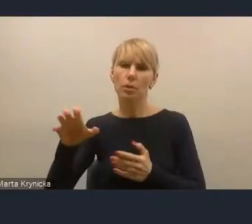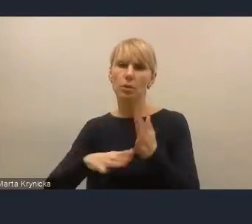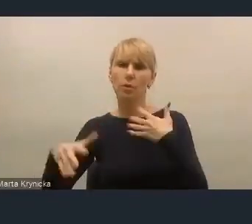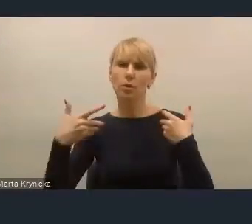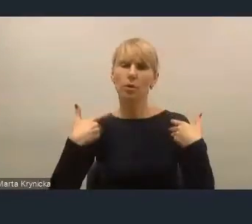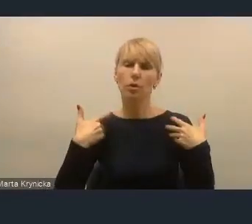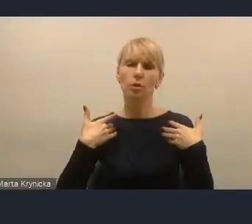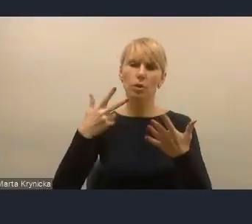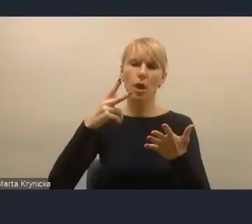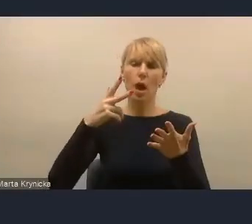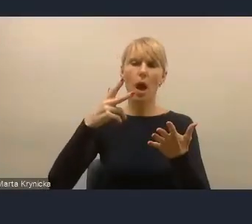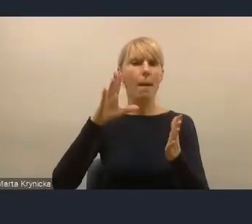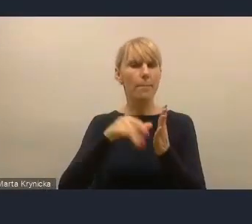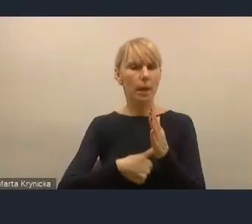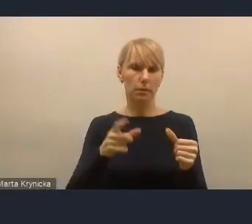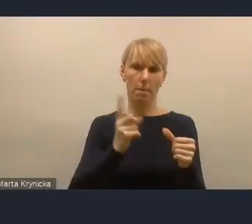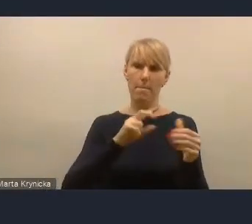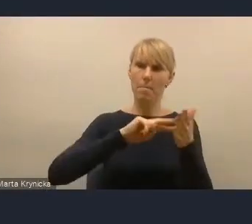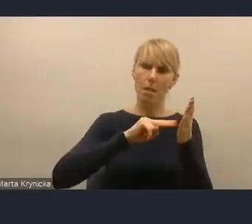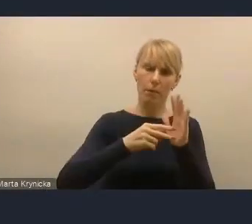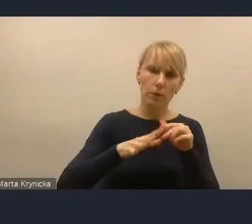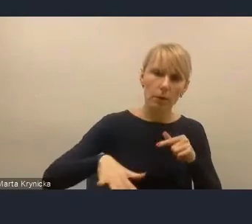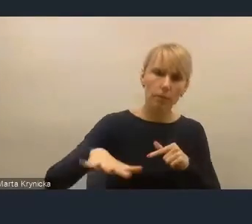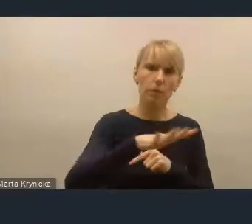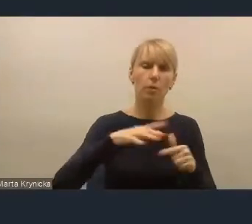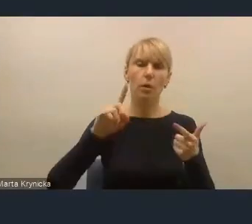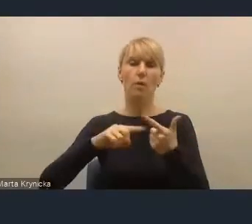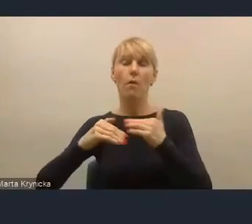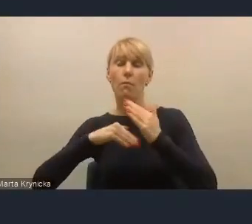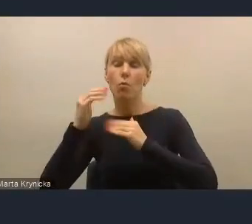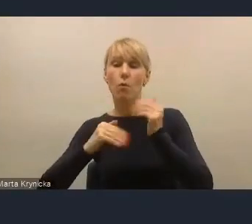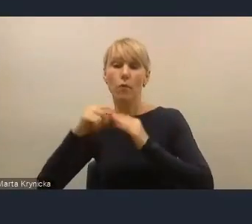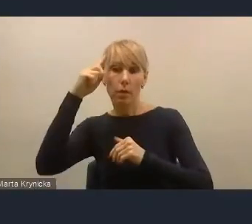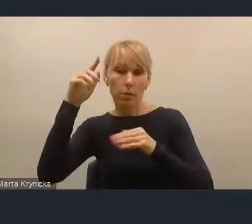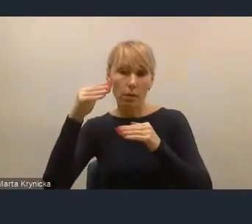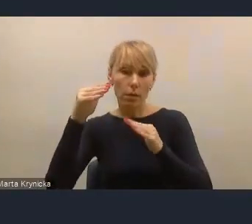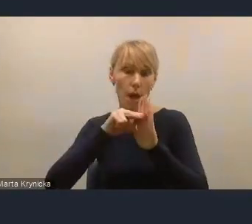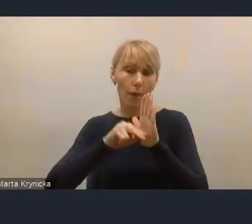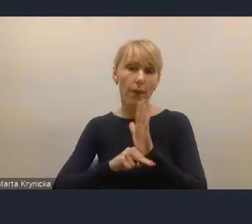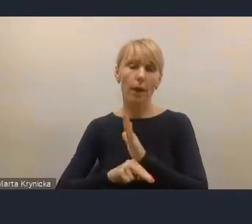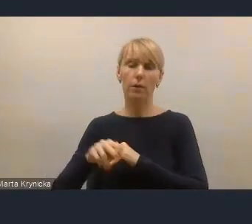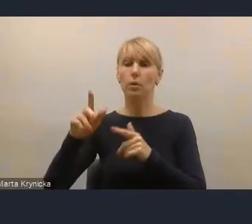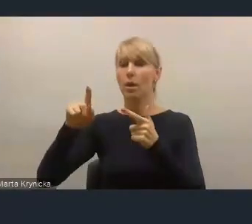W planowaniu przestrzennym, w budowaniu strategii, w budowaniu strategii sektorowych,